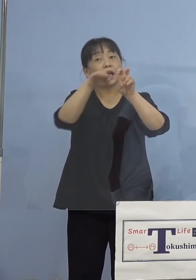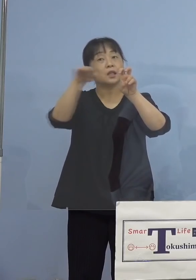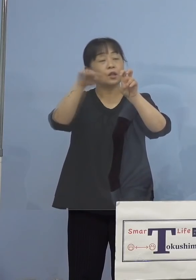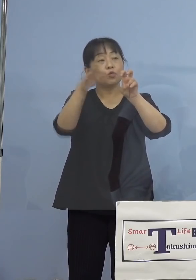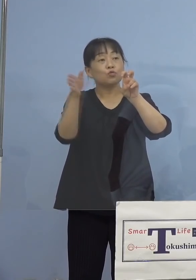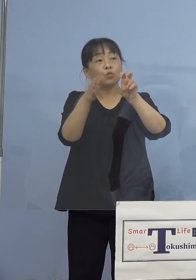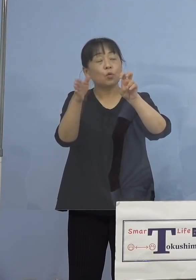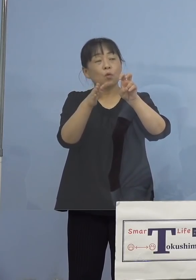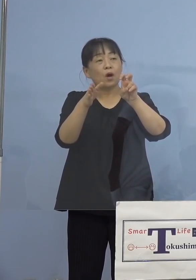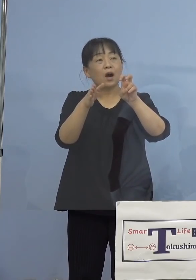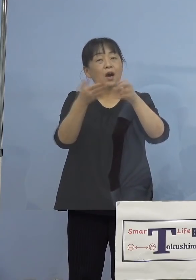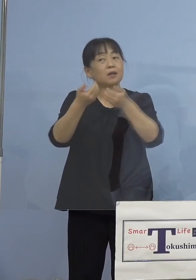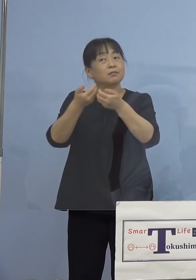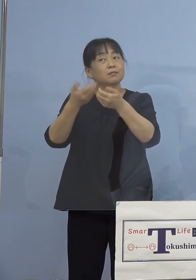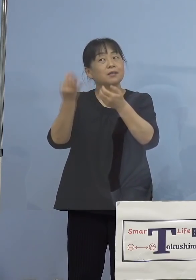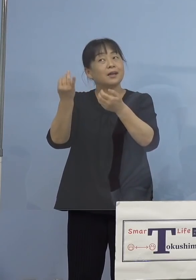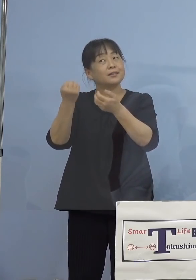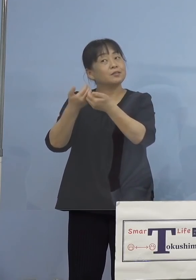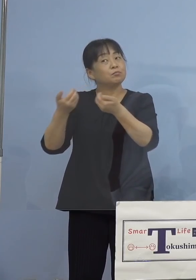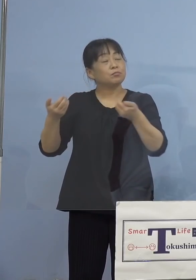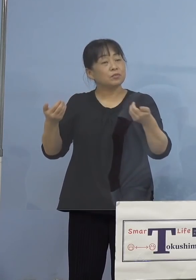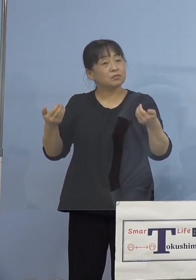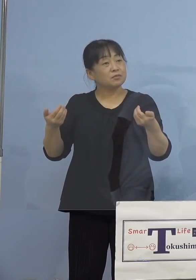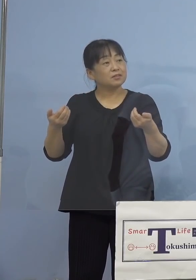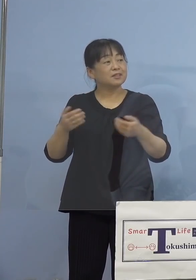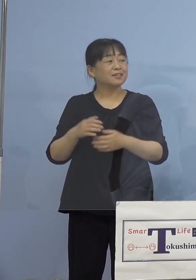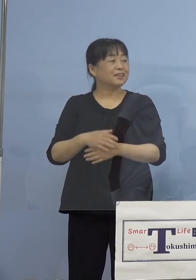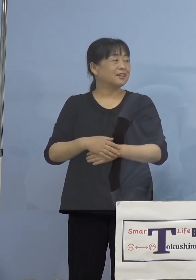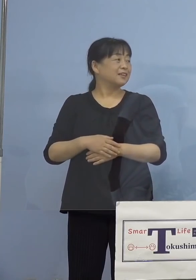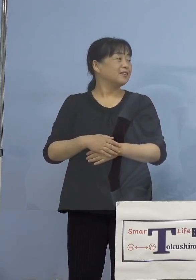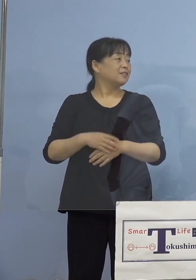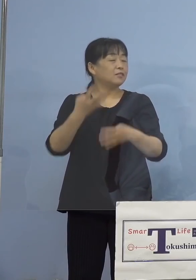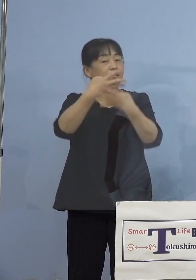（知事） 20人台、データありますかね